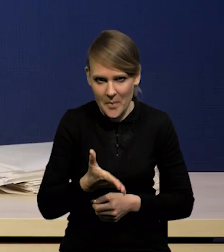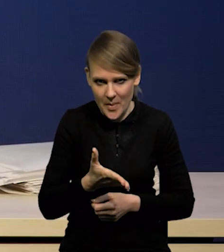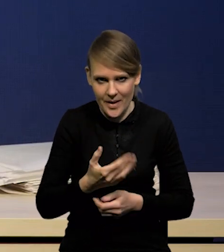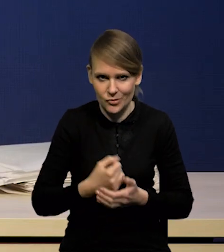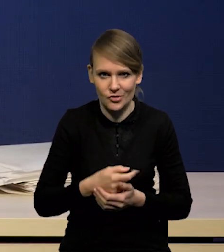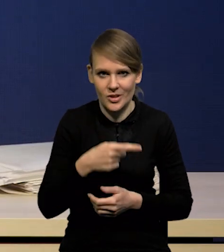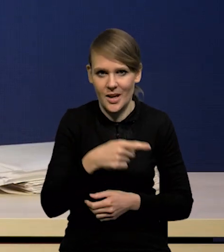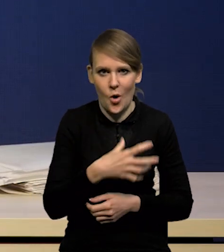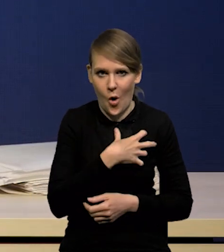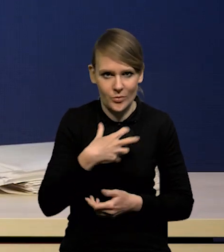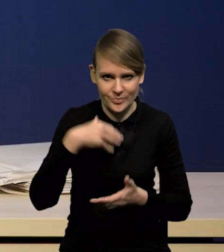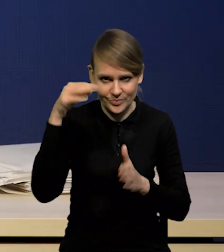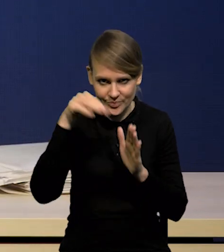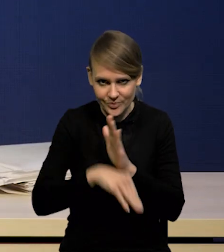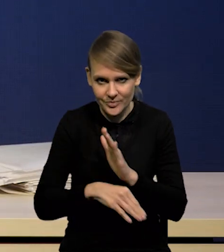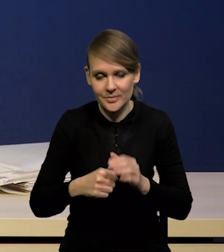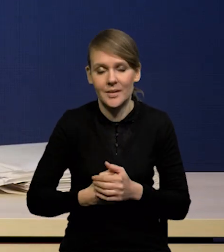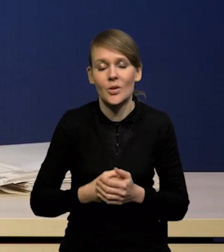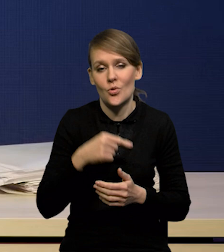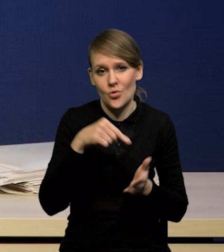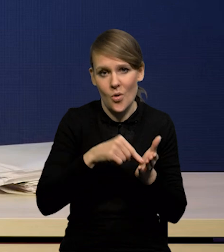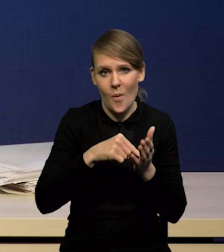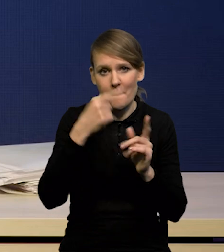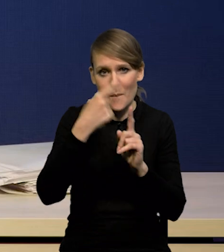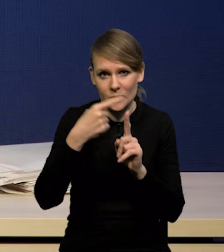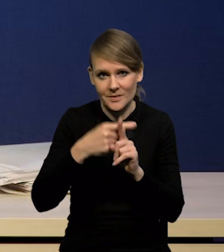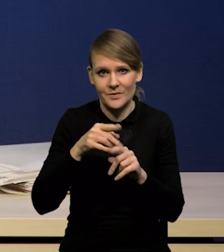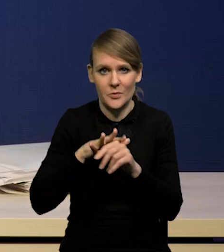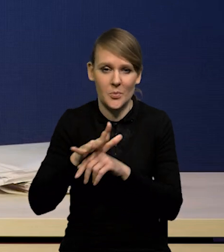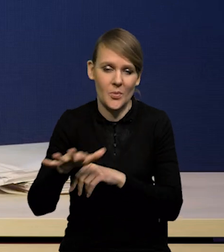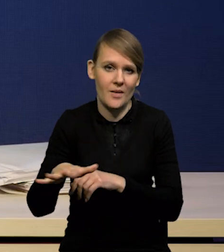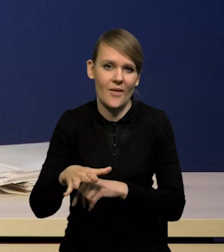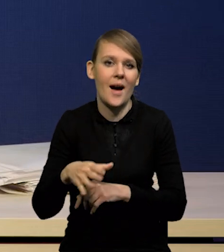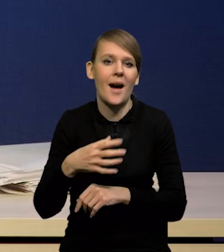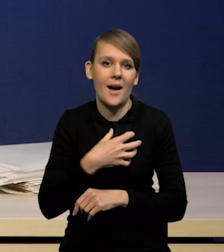co oczywiście wpływa korzystnie na perspektywy wzrostu polskiej gospodarki.